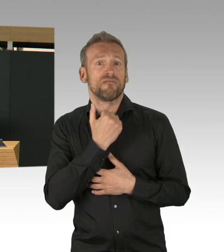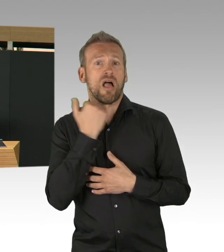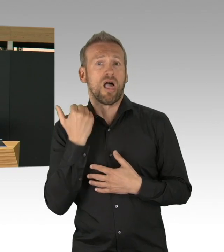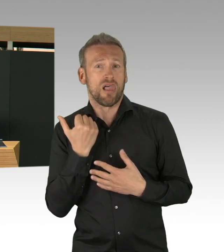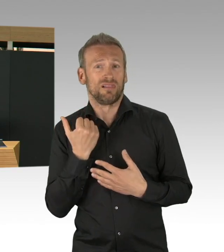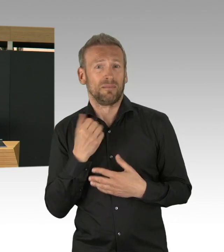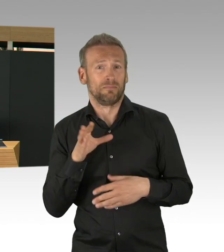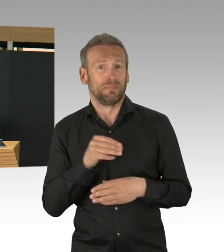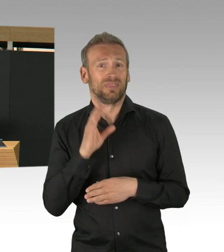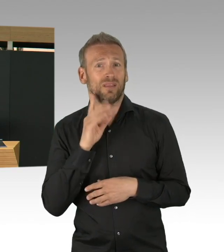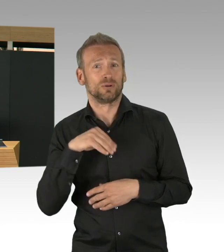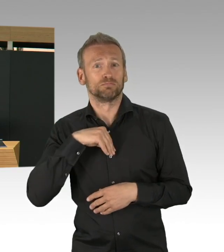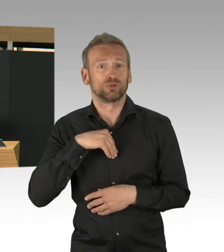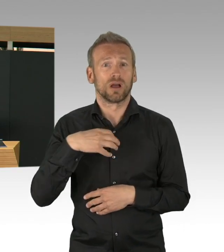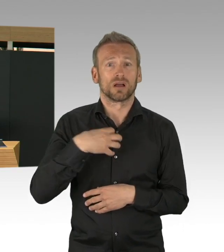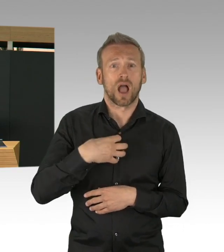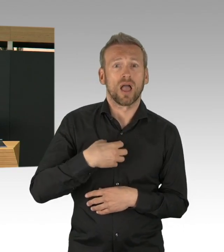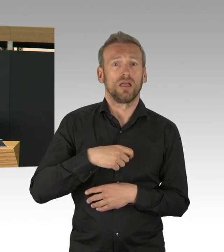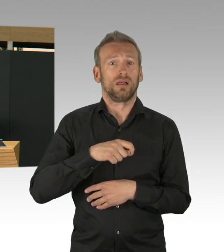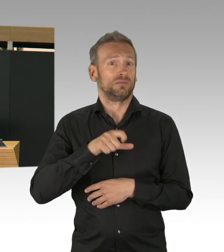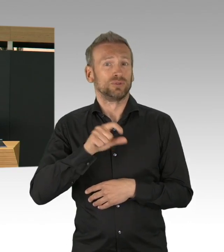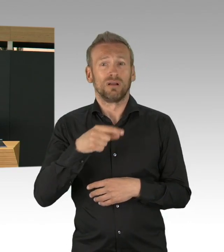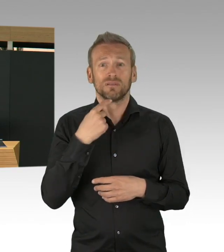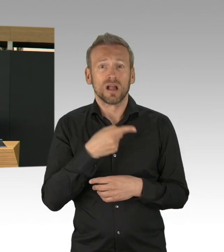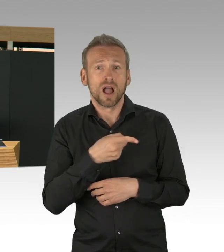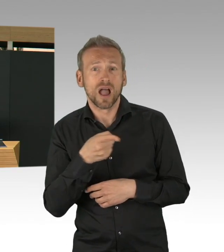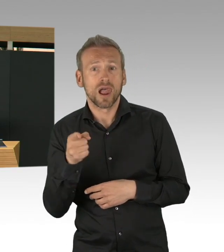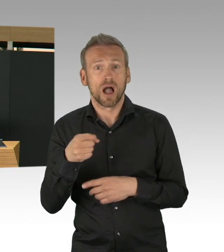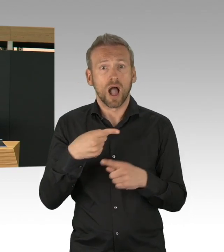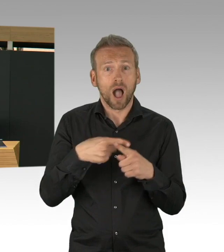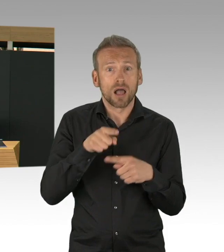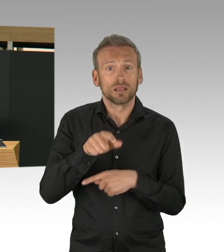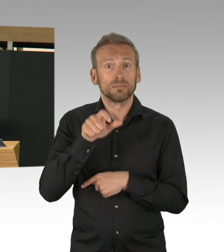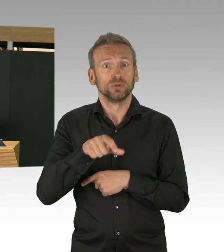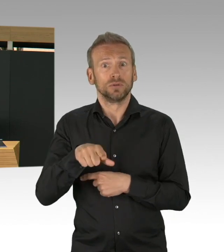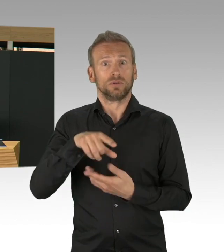ja, das kann ich hier jetzt mit gutem Gewissen sagen, haben wir eine geringere Infektionsrate.